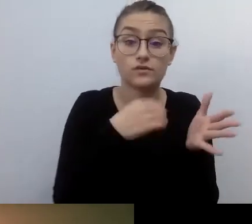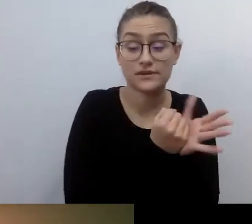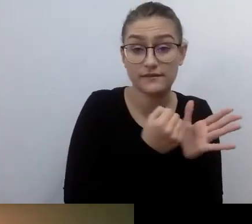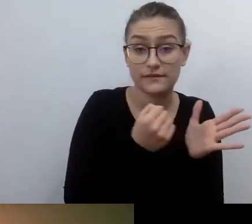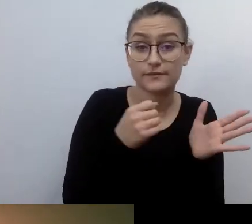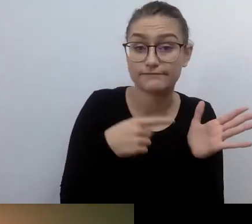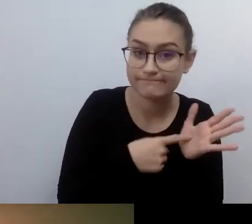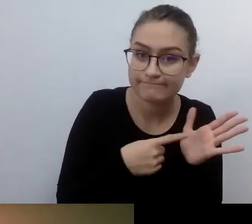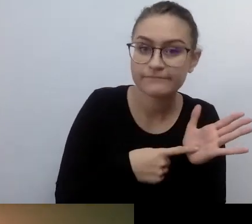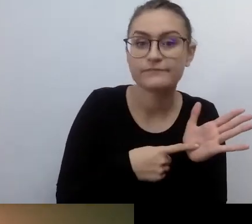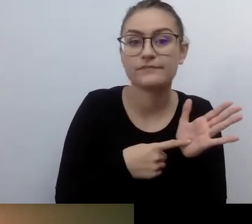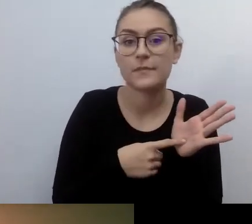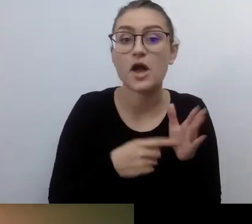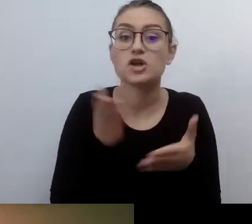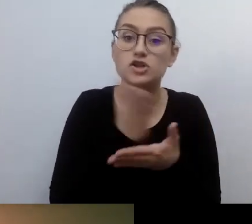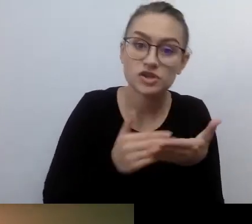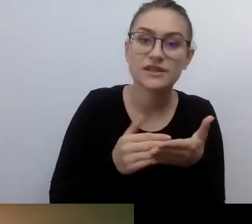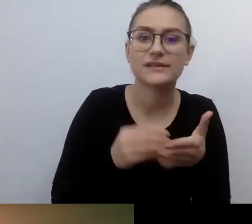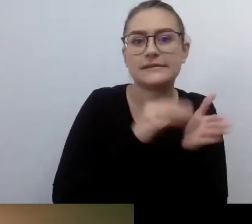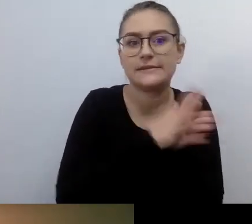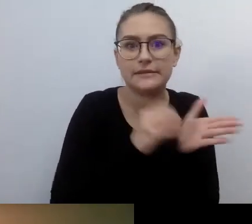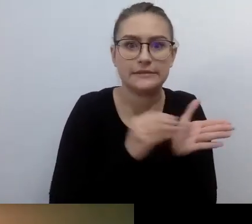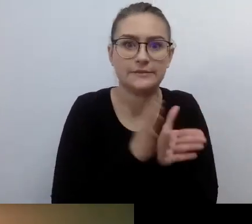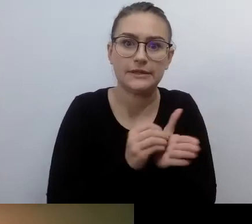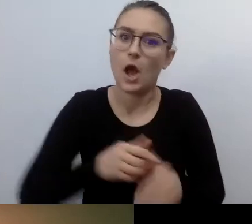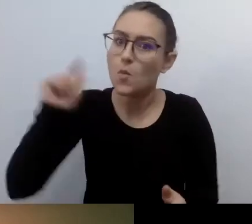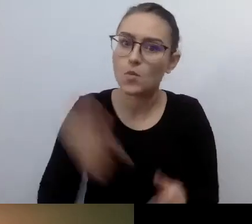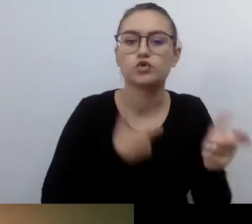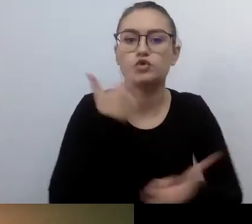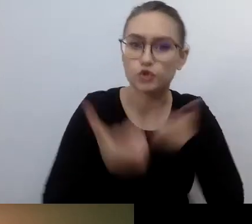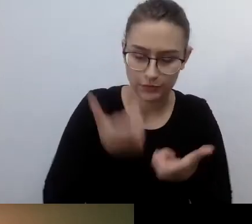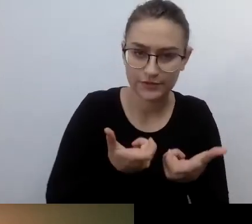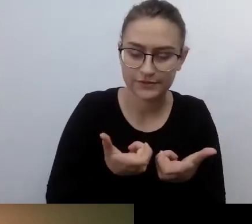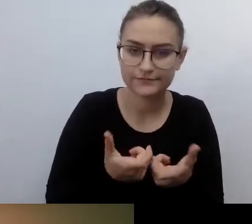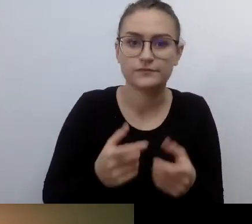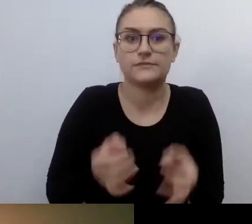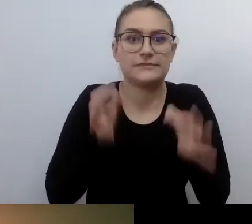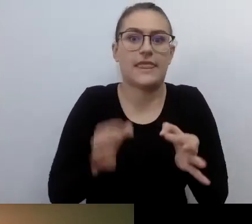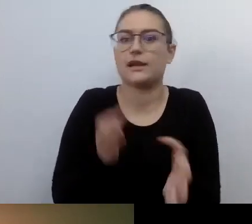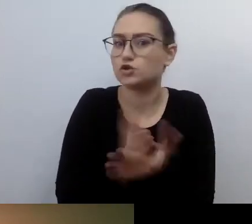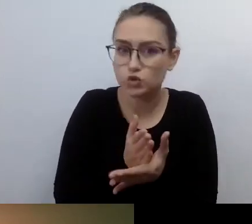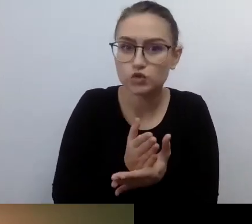Ale kiedy przejdziemy przez nawał obowiązków, rzeczy do wykonania teraz, i mamy świadomość,